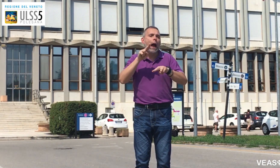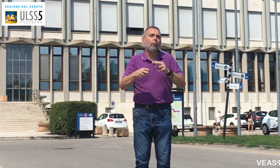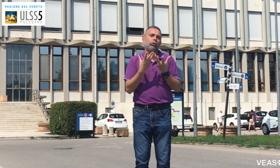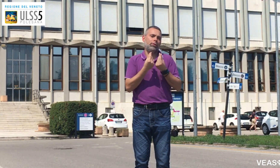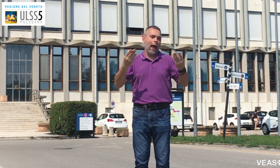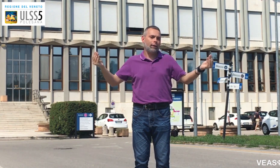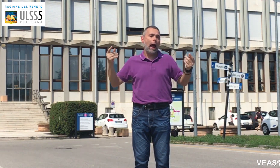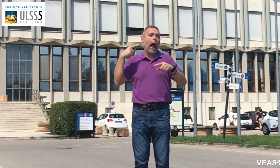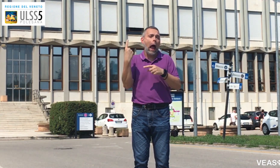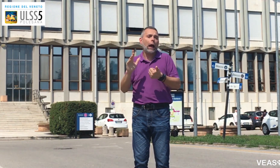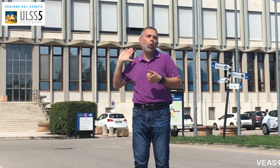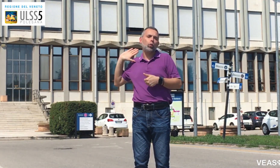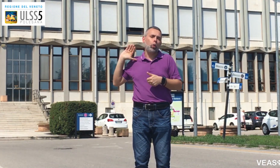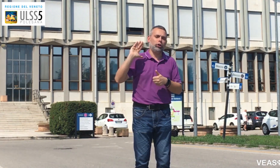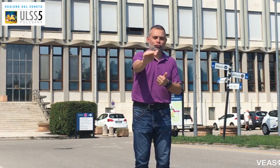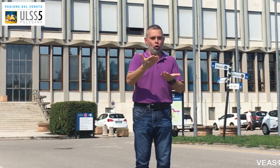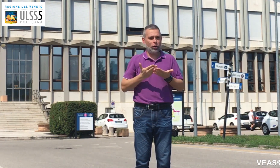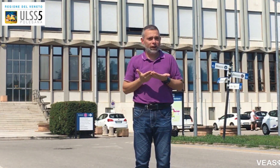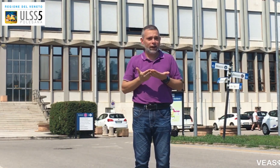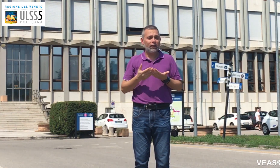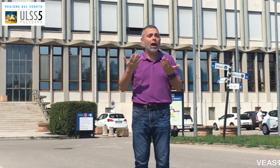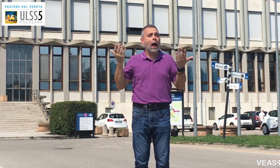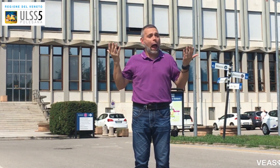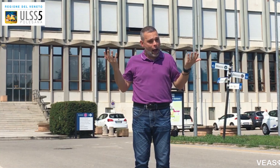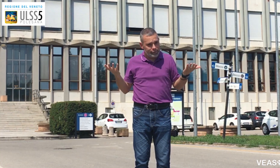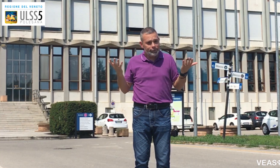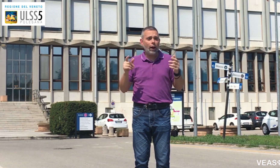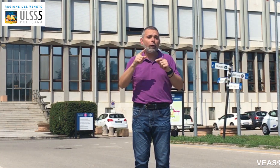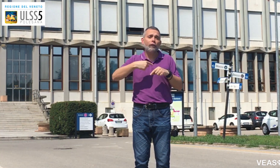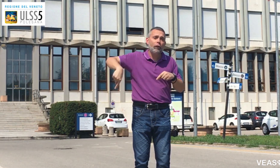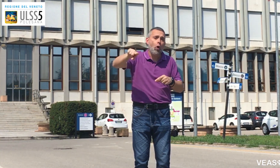Usiamolo sempre, è attivo tutti i giorni